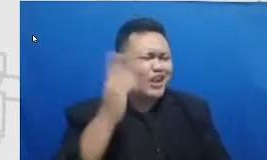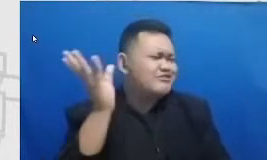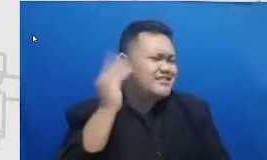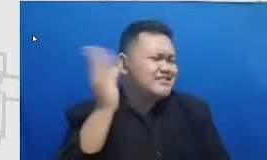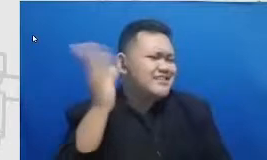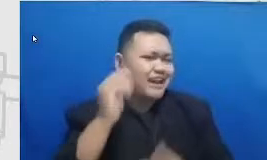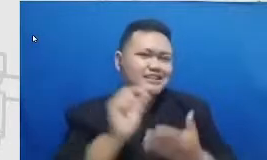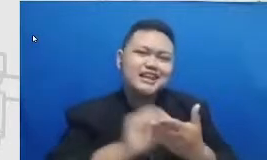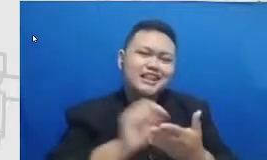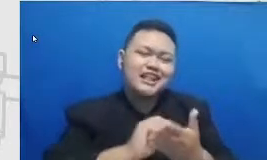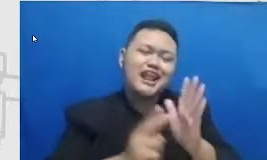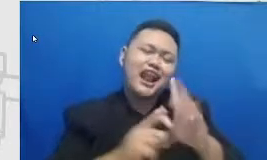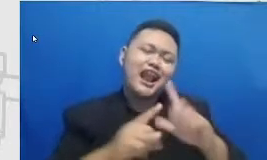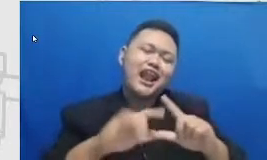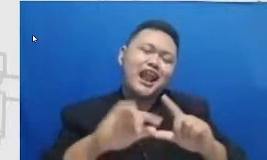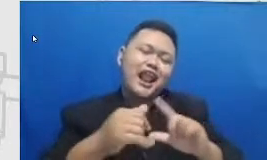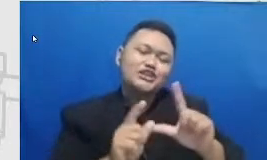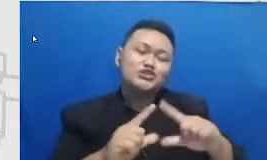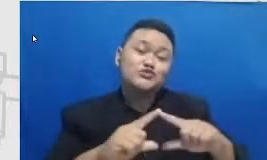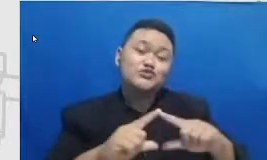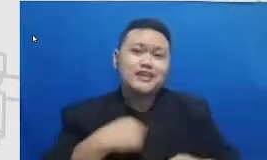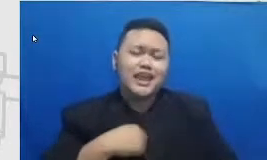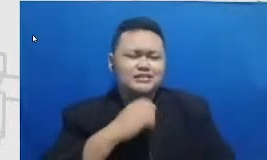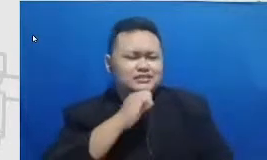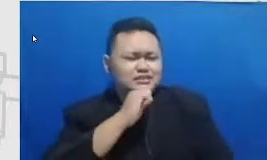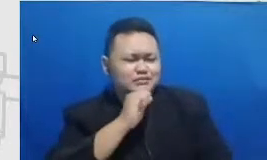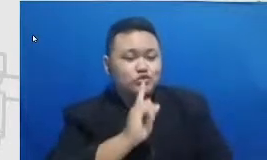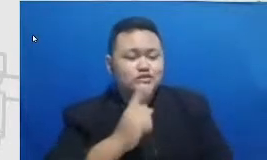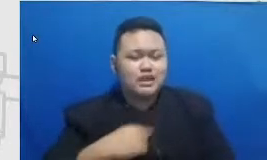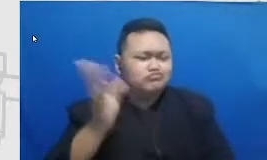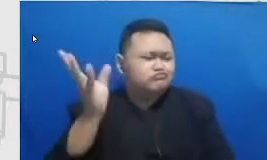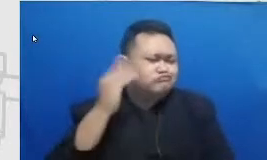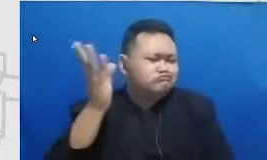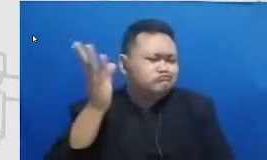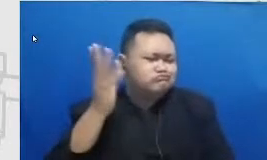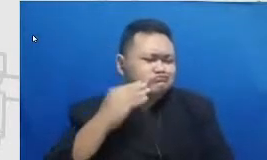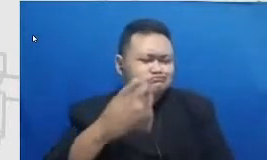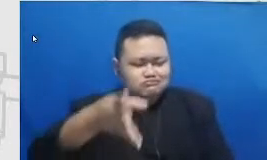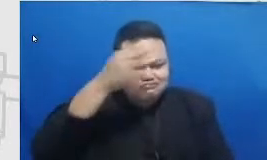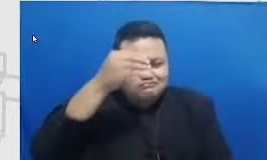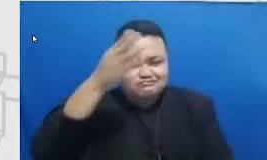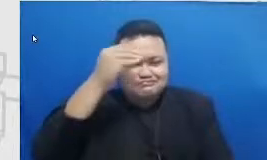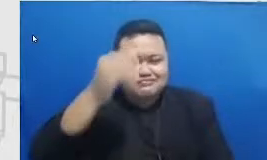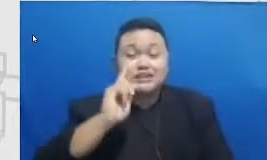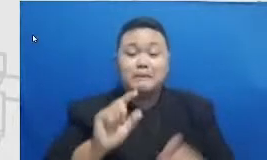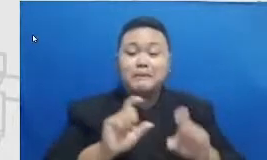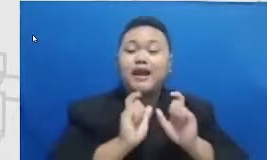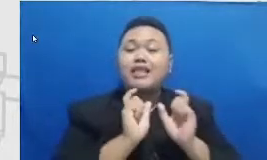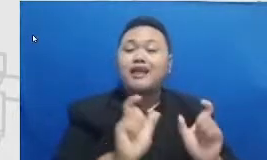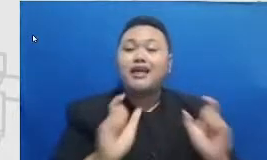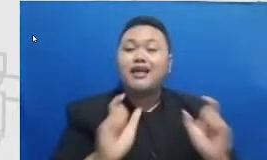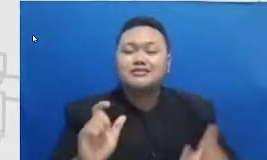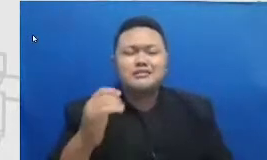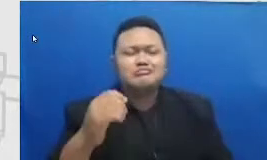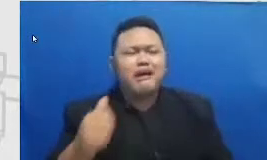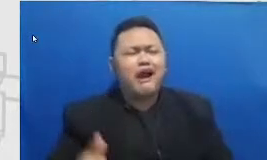diam dulu karena aku menyerah api semua kata-kata sumpah indah selalu berpihak kemana dirumahnya